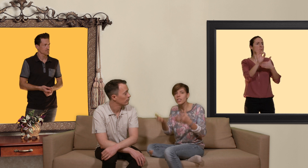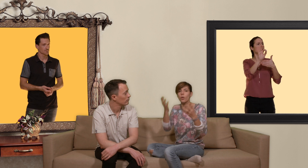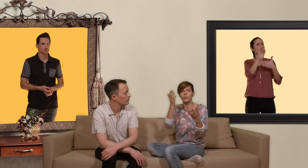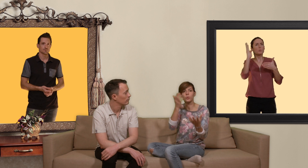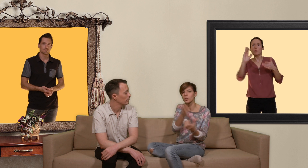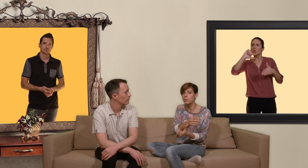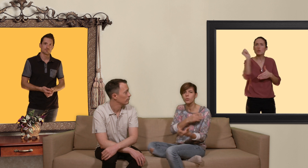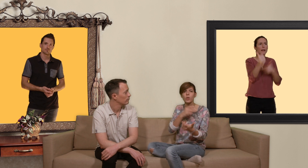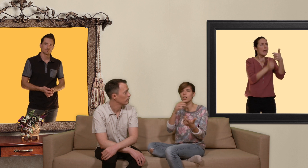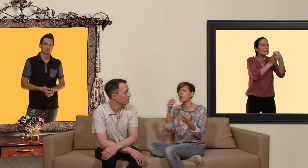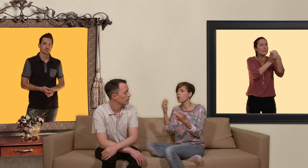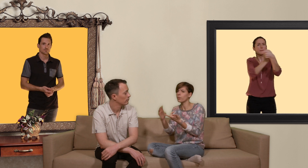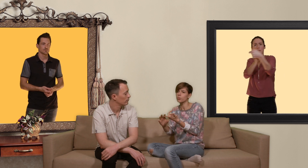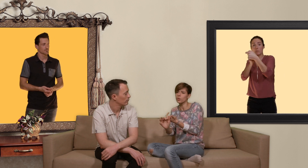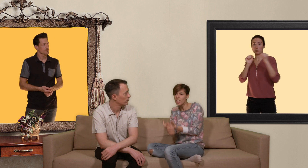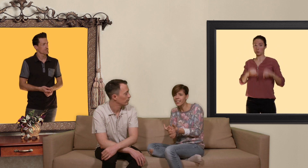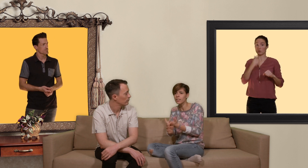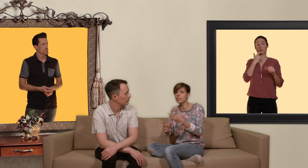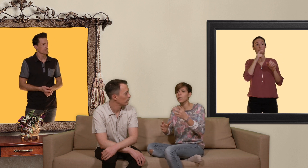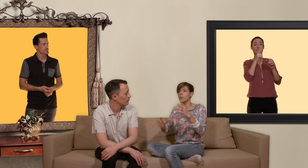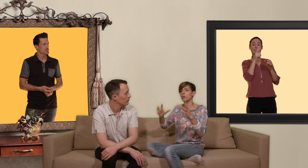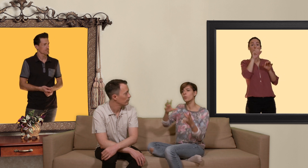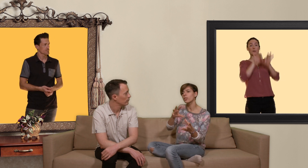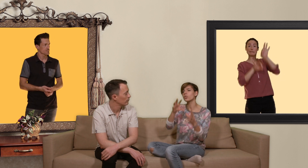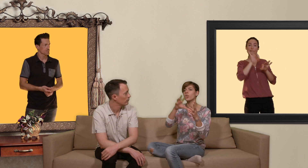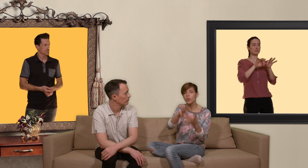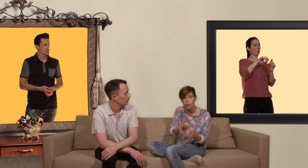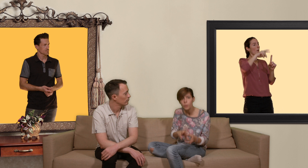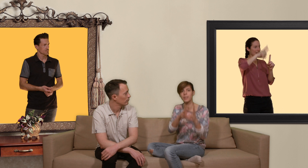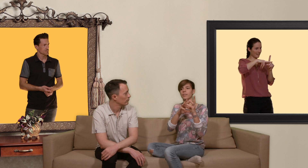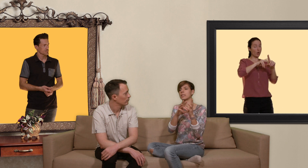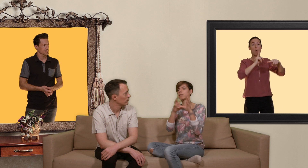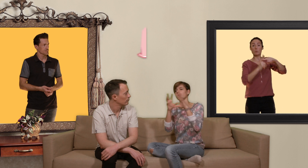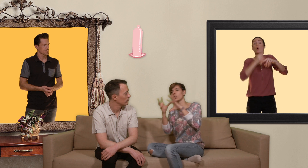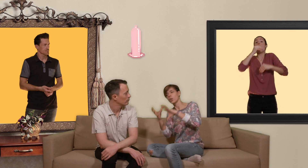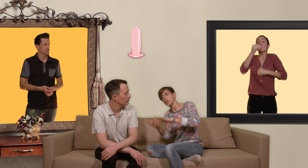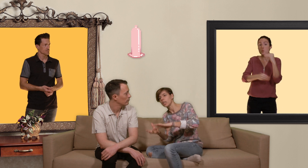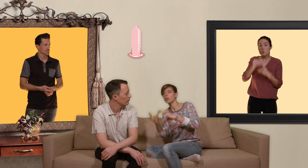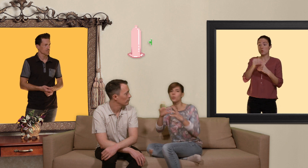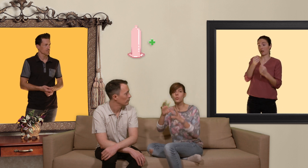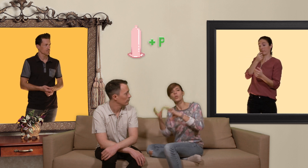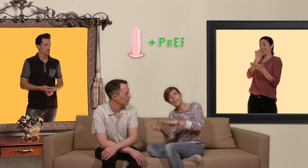fonction des besoins en fonction de chacun pour jouer entre le préservatif et/ou la